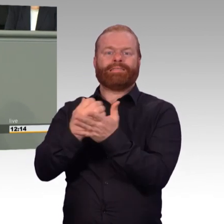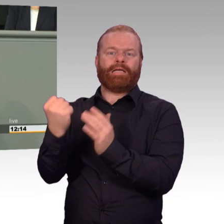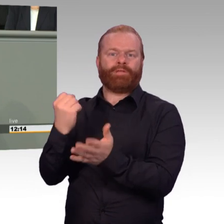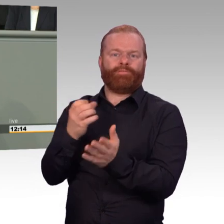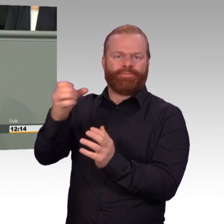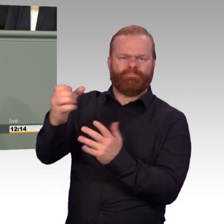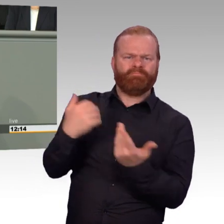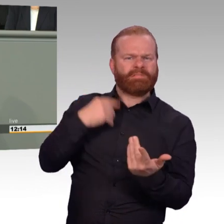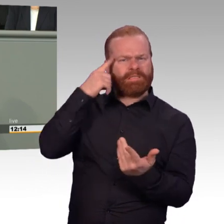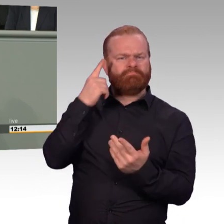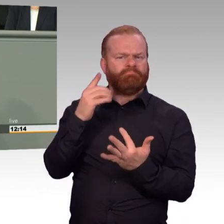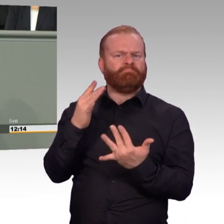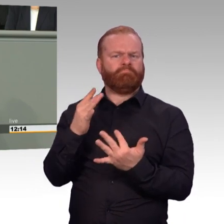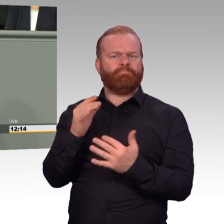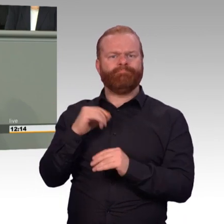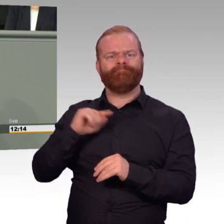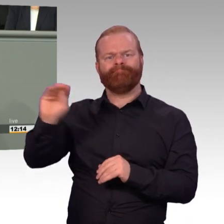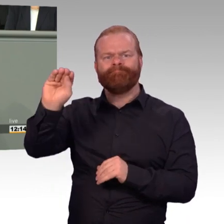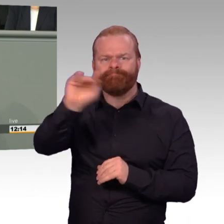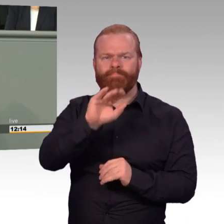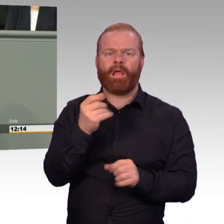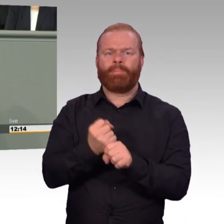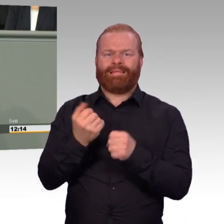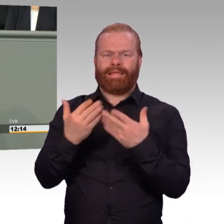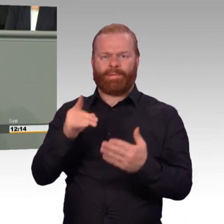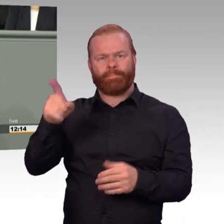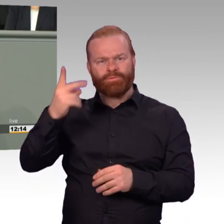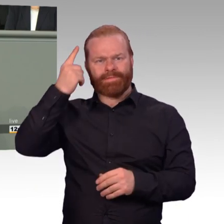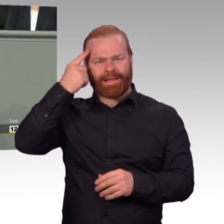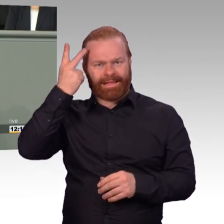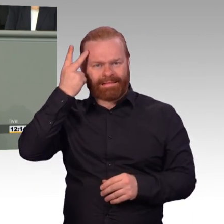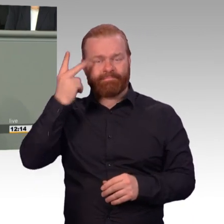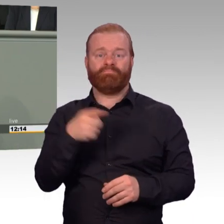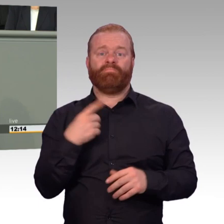ausgeglichen werden, vorzugsweise durch Freizeit, wenn es nicht anders geht, auch durch Geld.